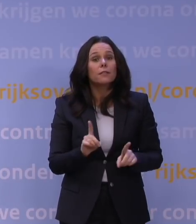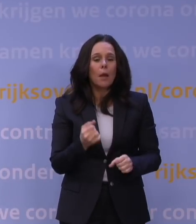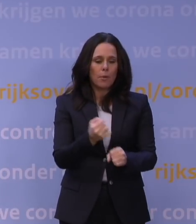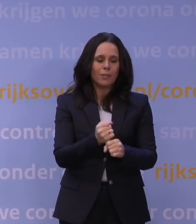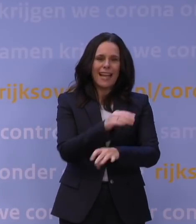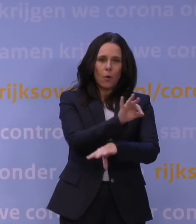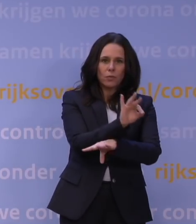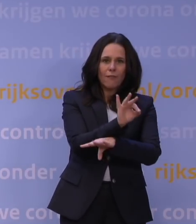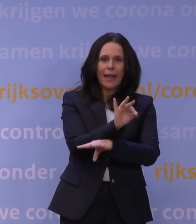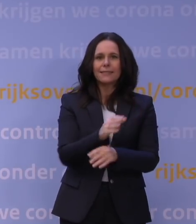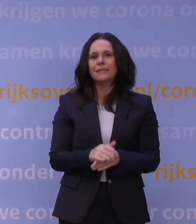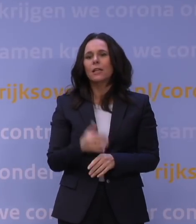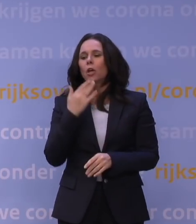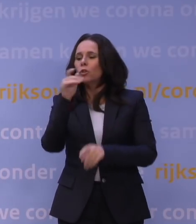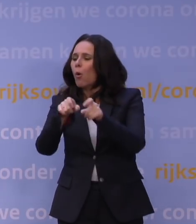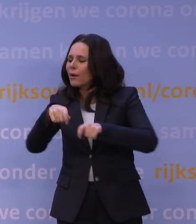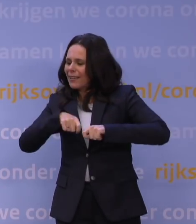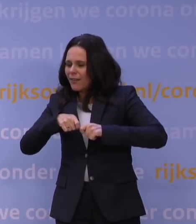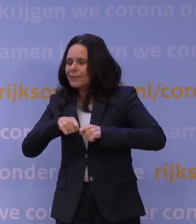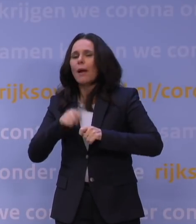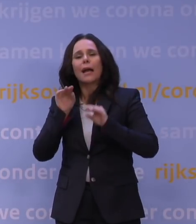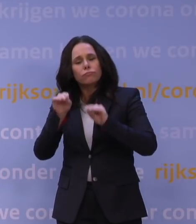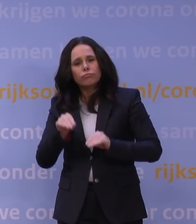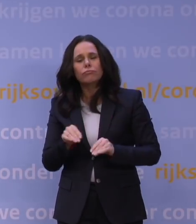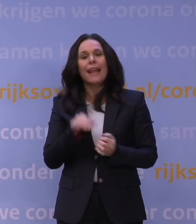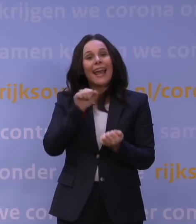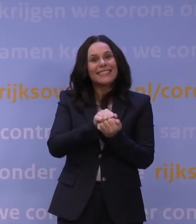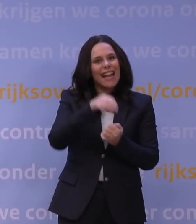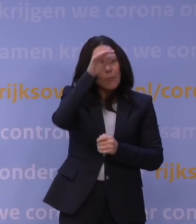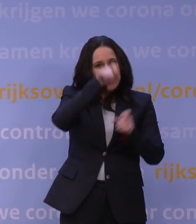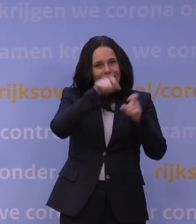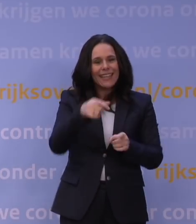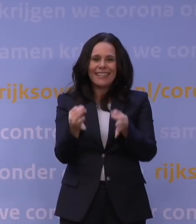het onderwijs aan kwetsbare jongeren, de lessen voor examenleerlingen en tentamens en examens,